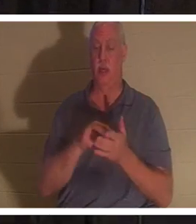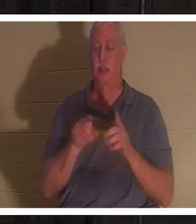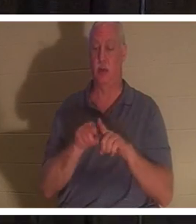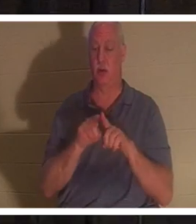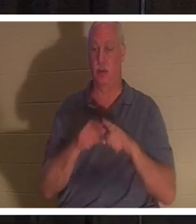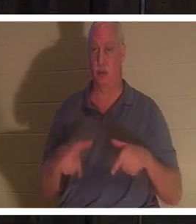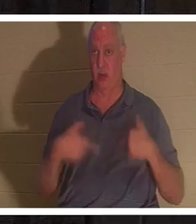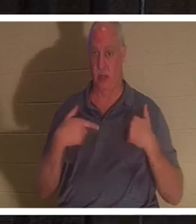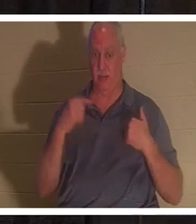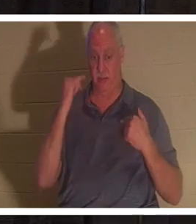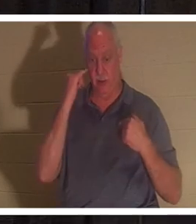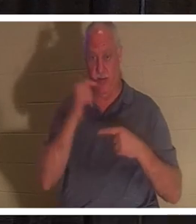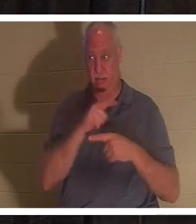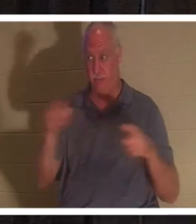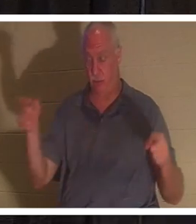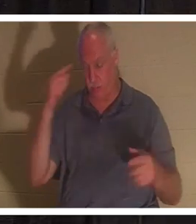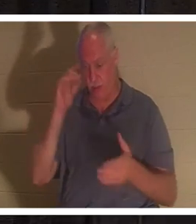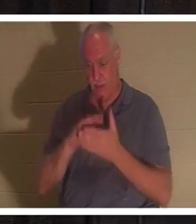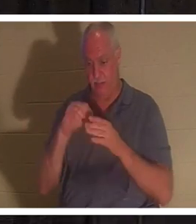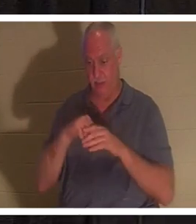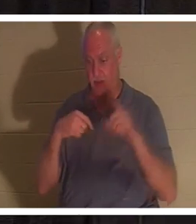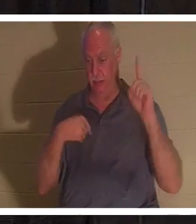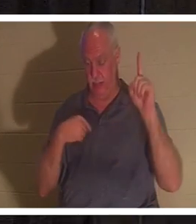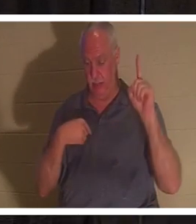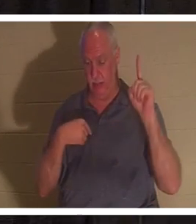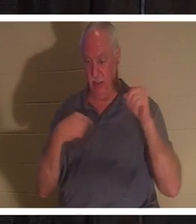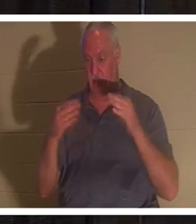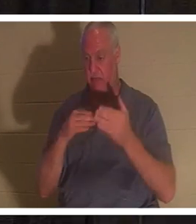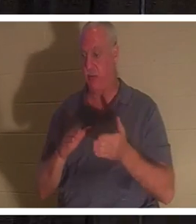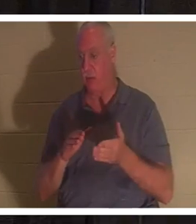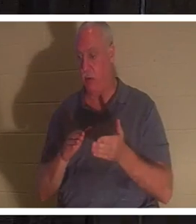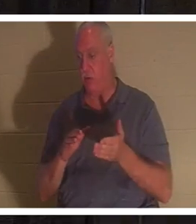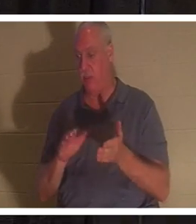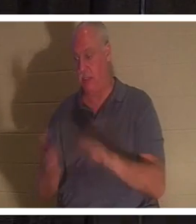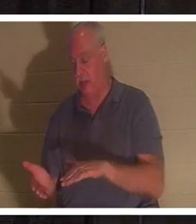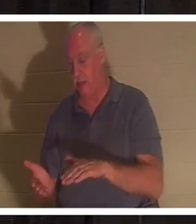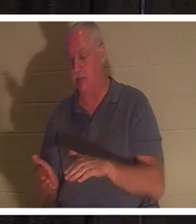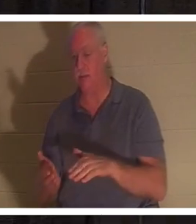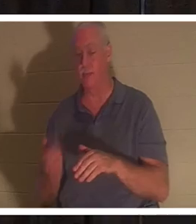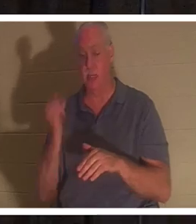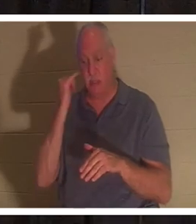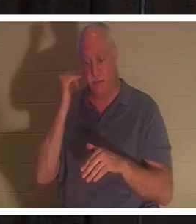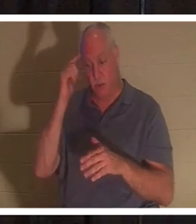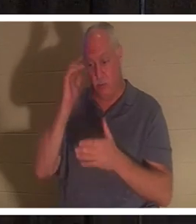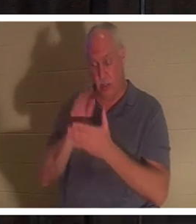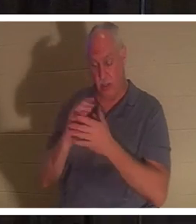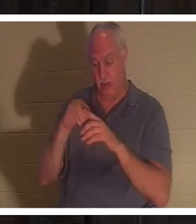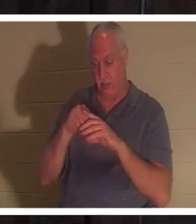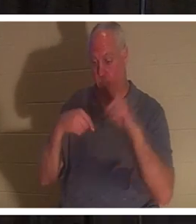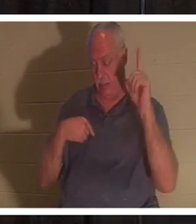わたしを信じる者は、たとえ死んでも生きる。生きていてわたしを信じる者は、決して死ぬことがない。」と言われました。